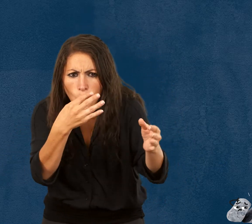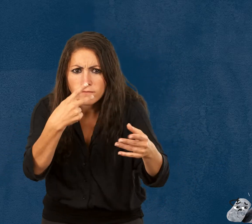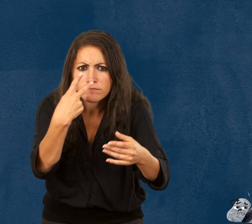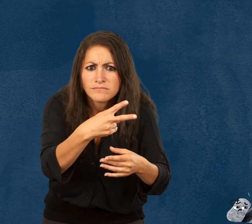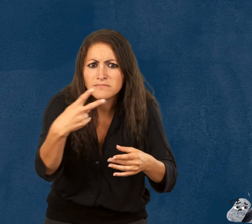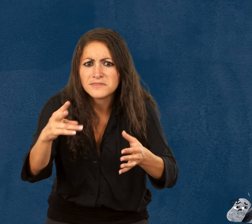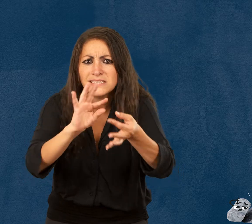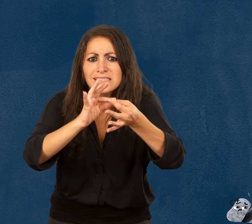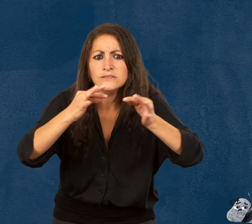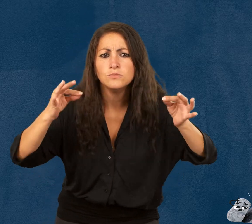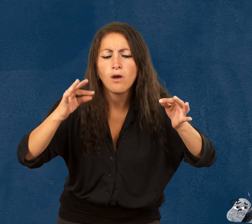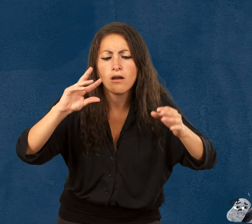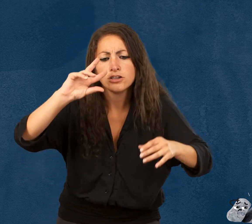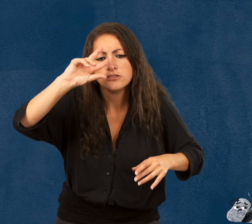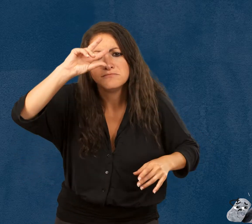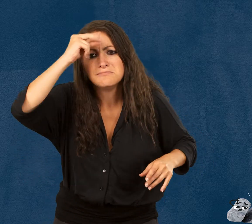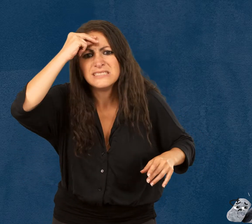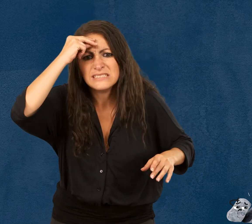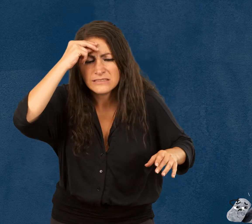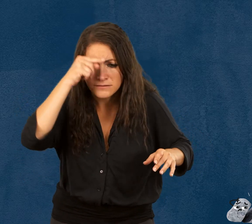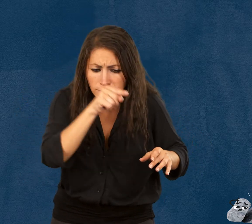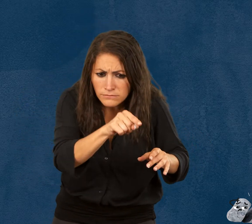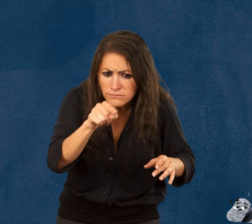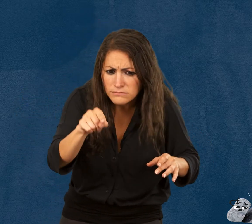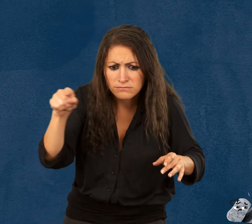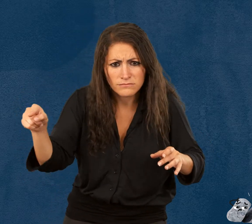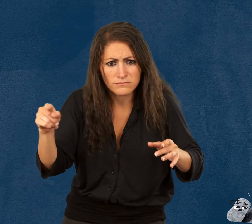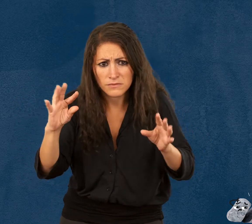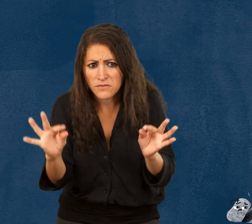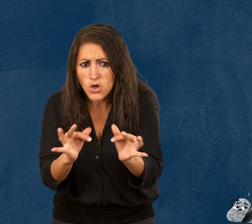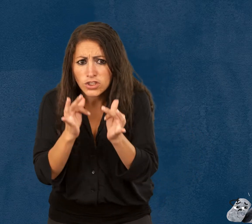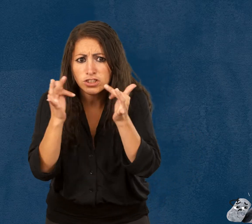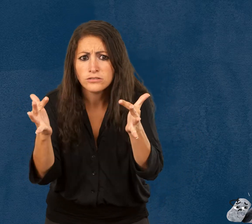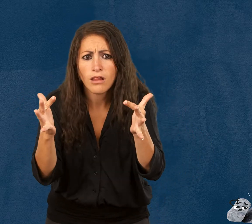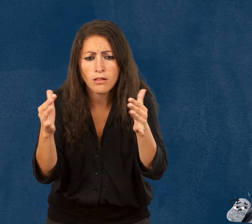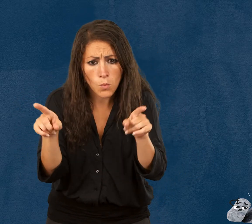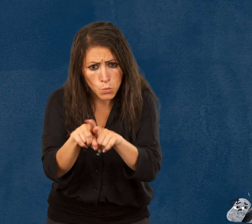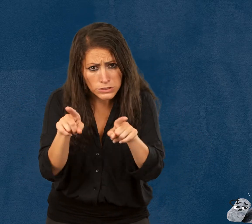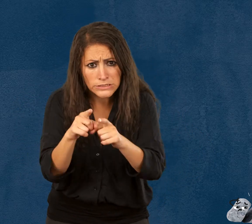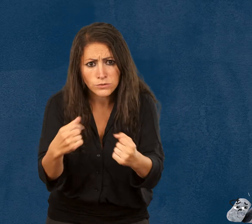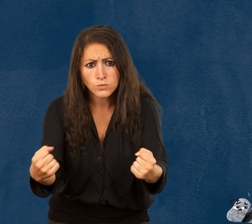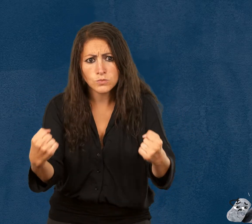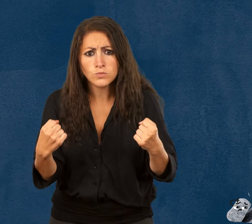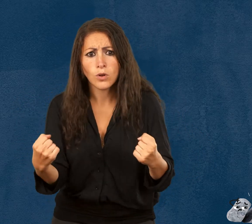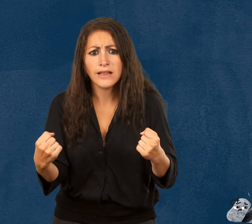vous verrez que nous sommes tous à la fois fragile et solide,